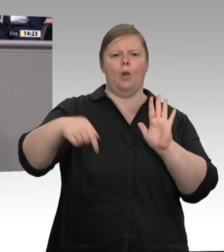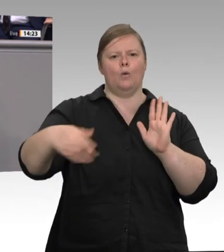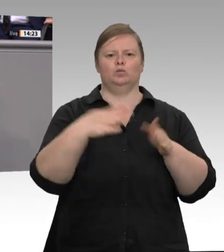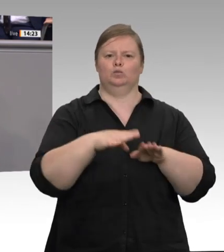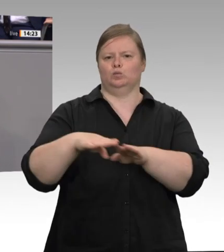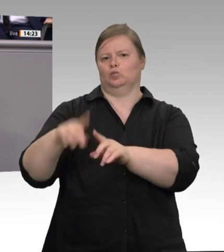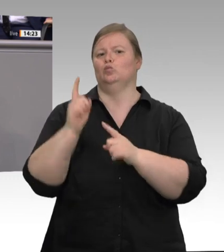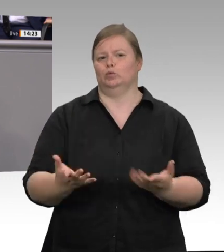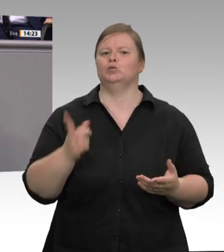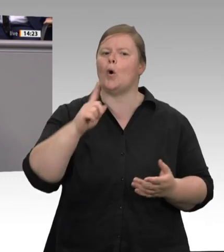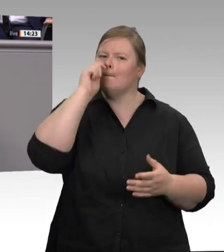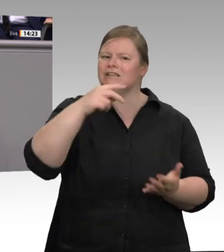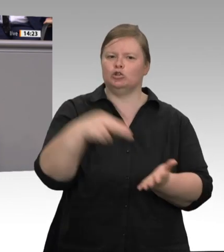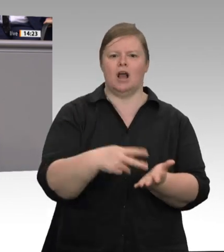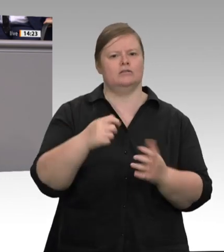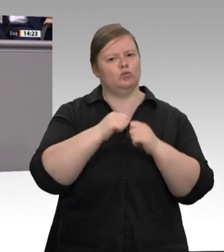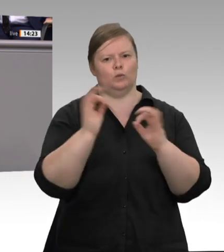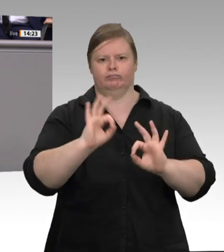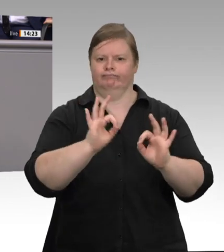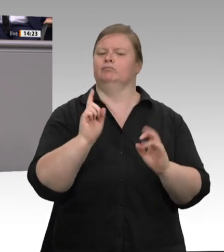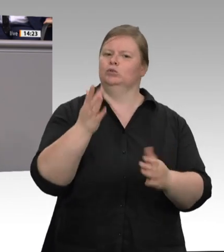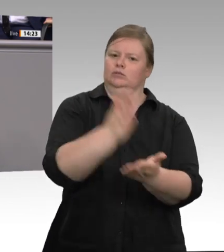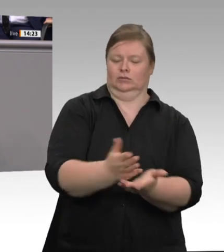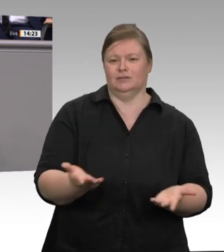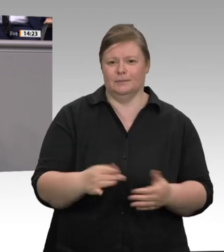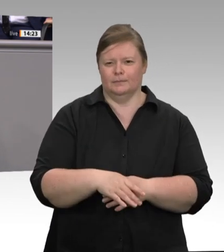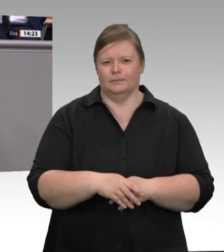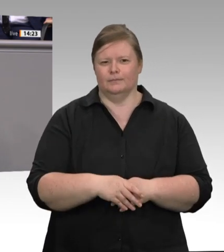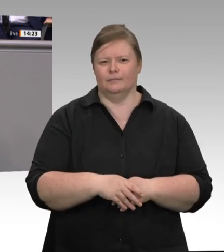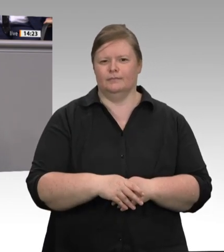Sicherung von Arbeitnehmerrechten im Jahr 2017. Aber immer wieder ist es dubiosen